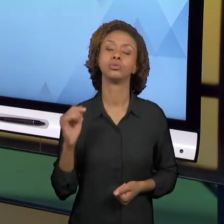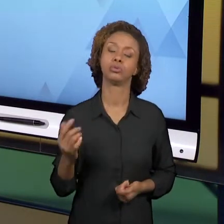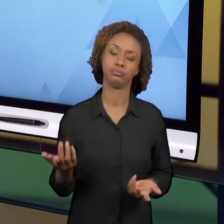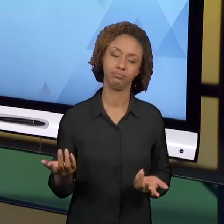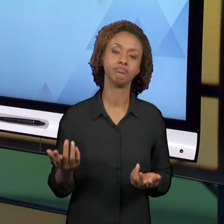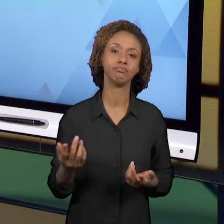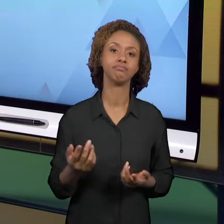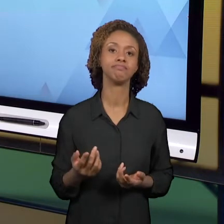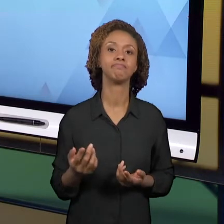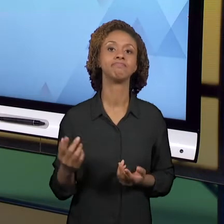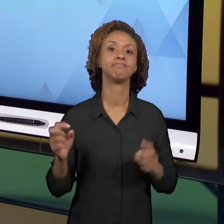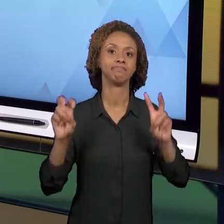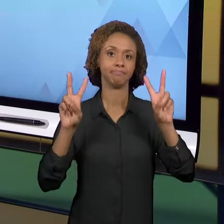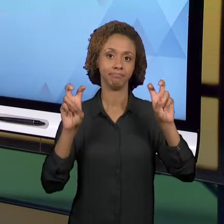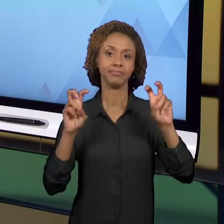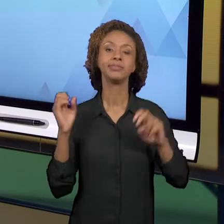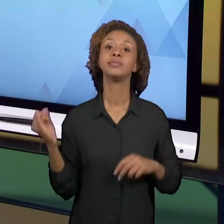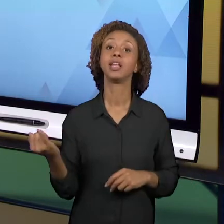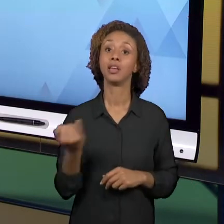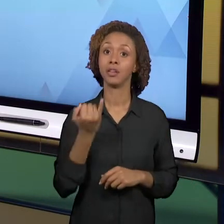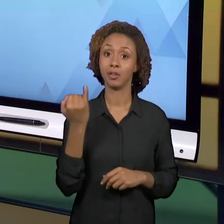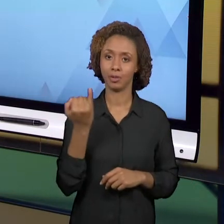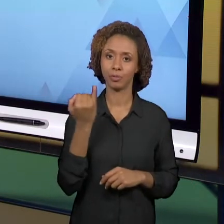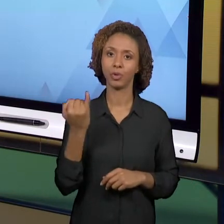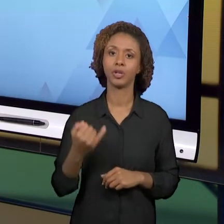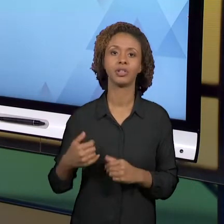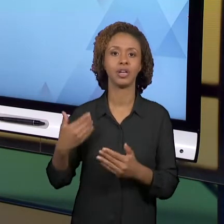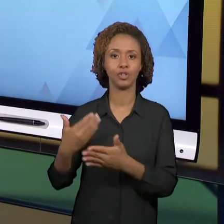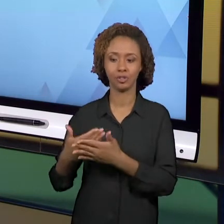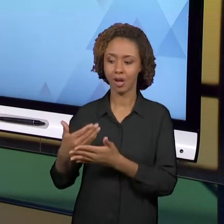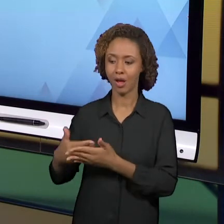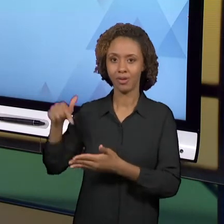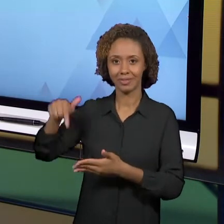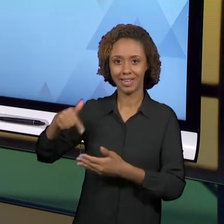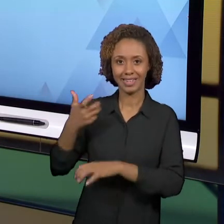LONGO DESSA DISCIPLINA TECENDO POR VOCÊS, SÃO